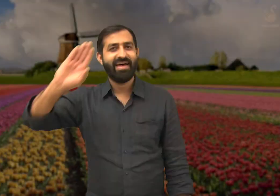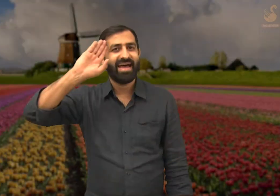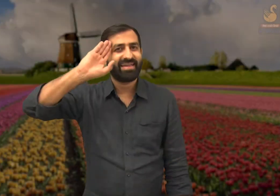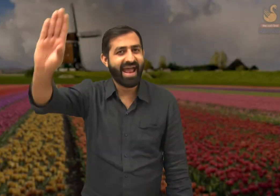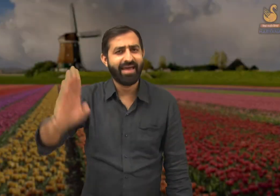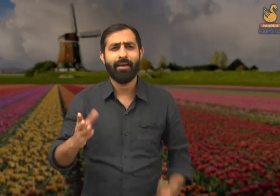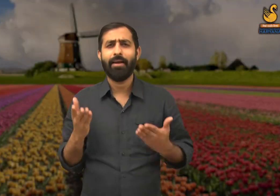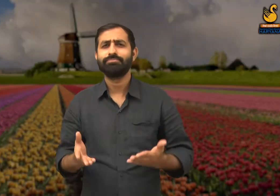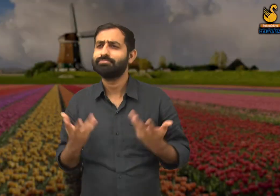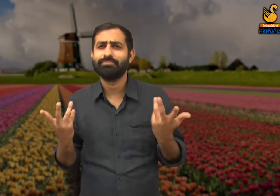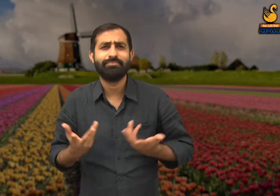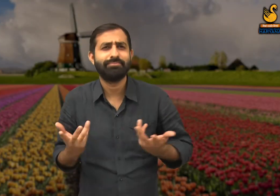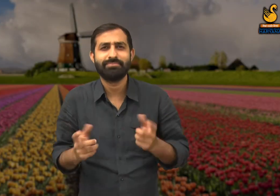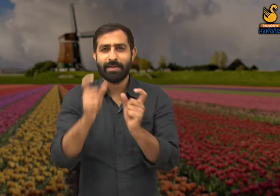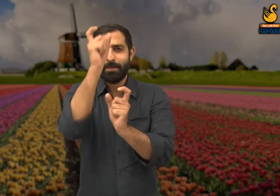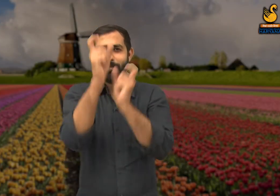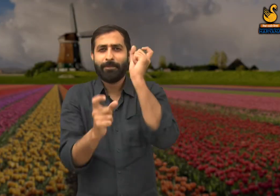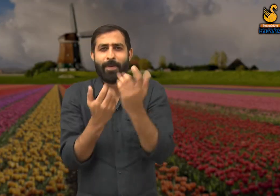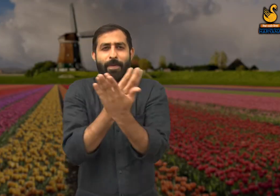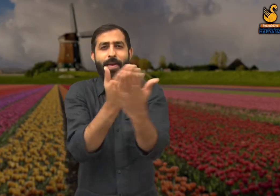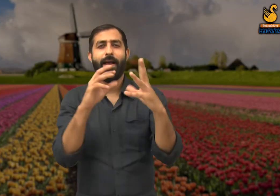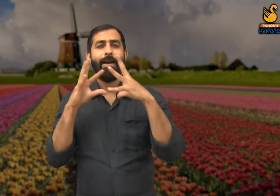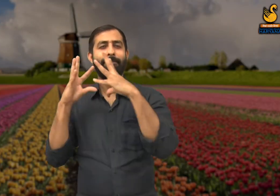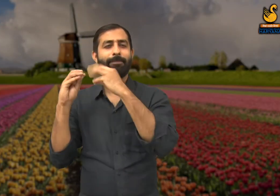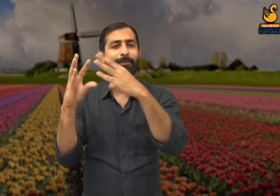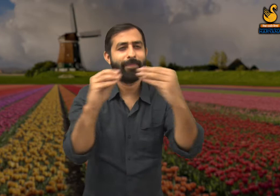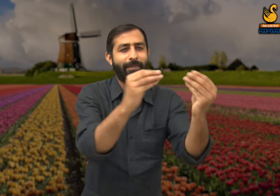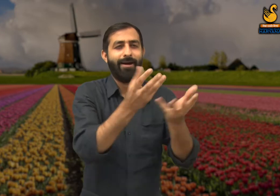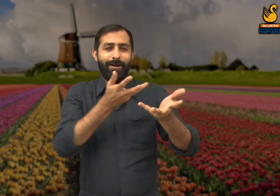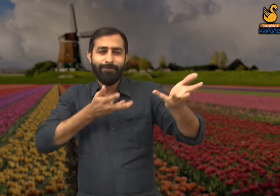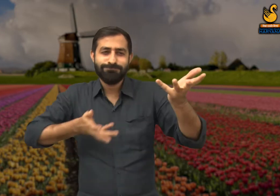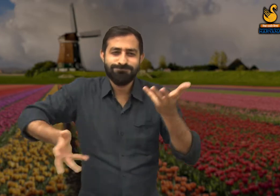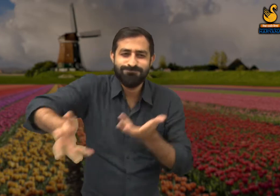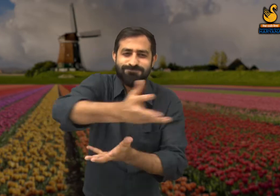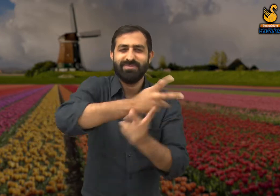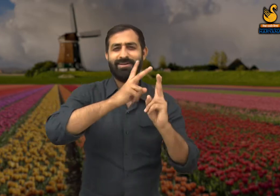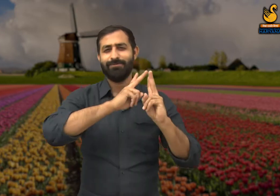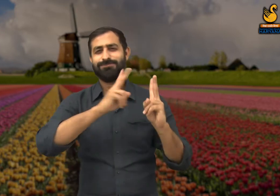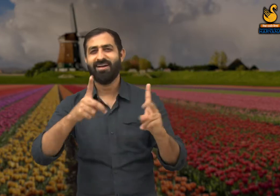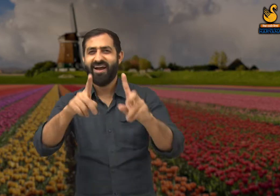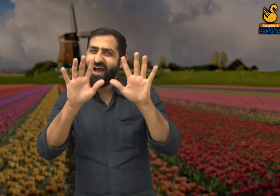सभी को हेलो ! सभी मनुष्य बातचीत करने के जरिए अपनी भावनाओं को प्रकट करते हैं .